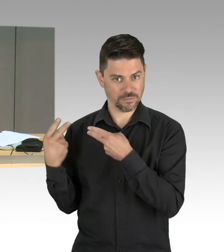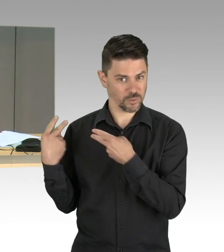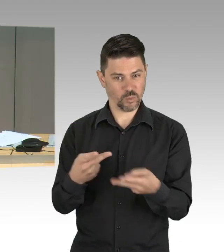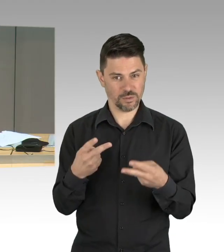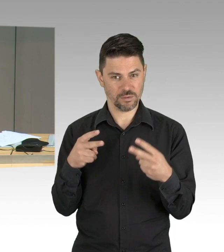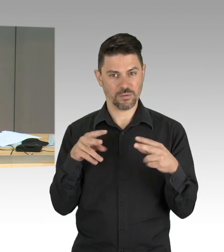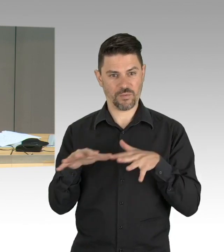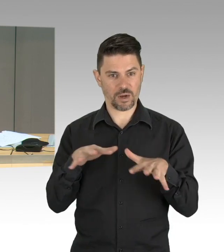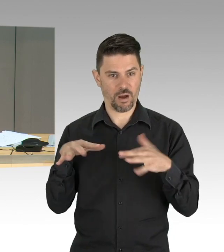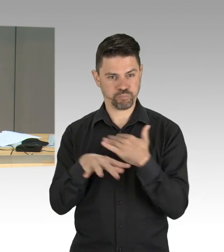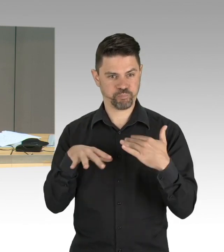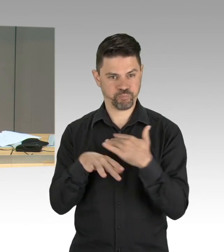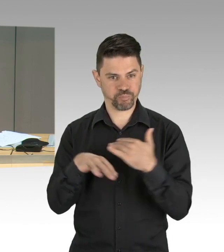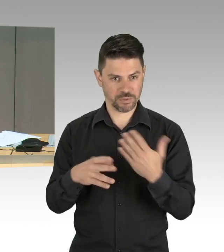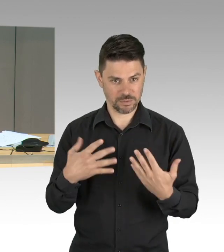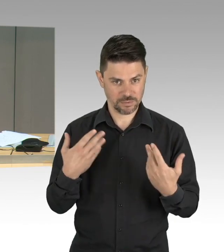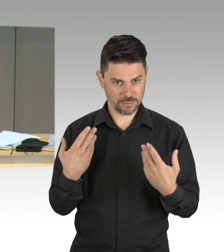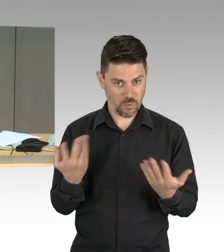(Präsidium) Herr Woldeit, das war leider zu spät.